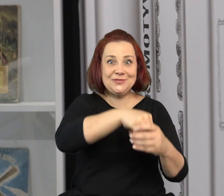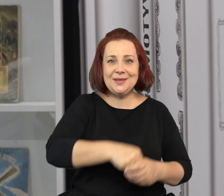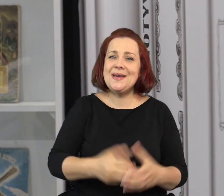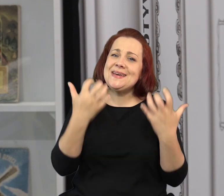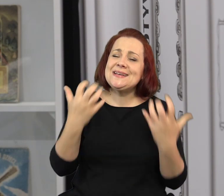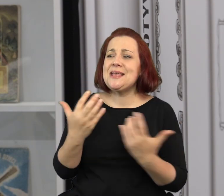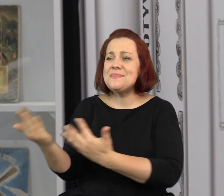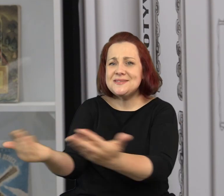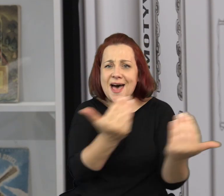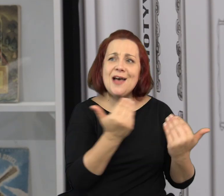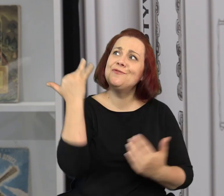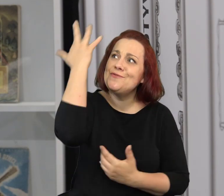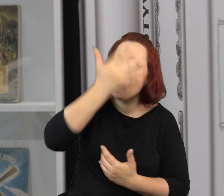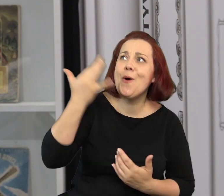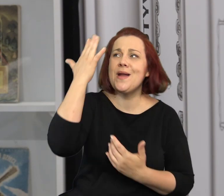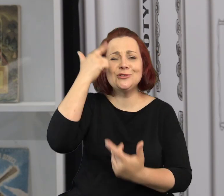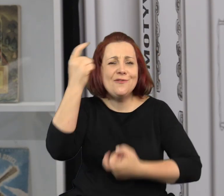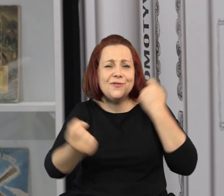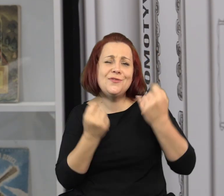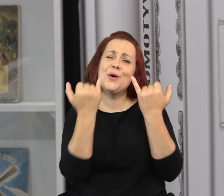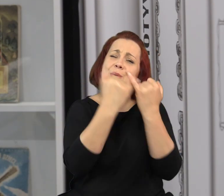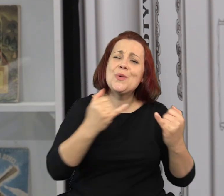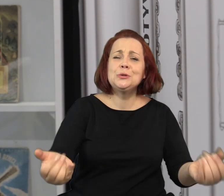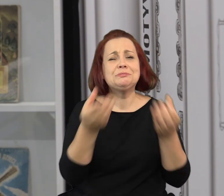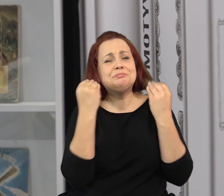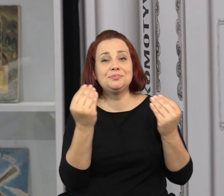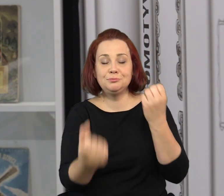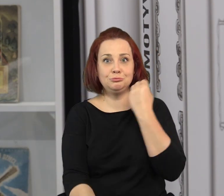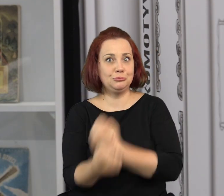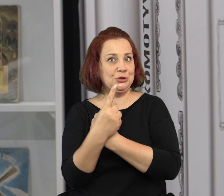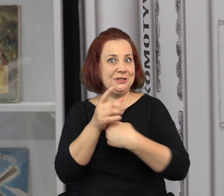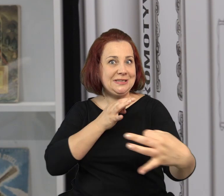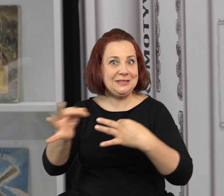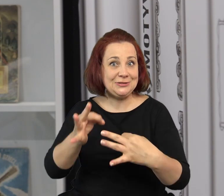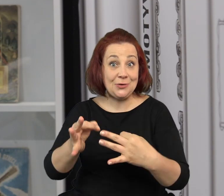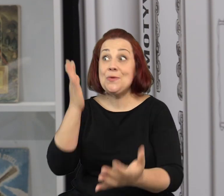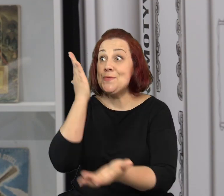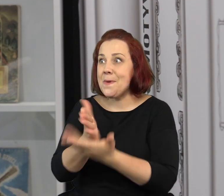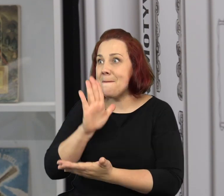Chcielibyśmy zachęcić was do wyobrażania sobie, wymyślania różnych niesamowitych historii.